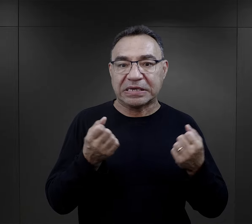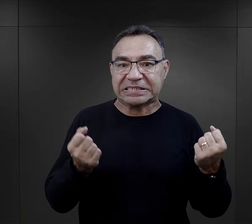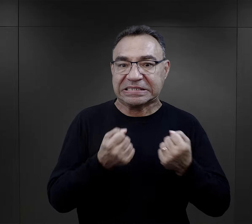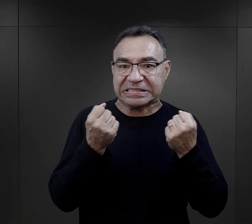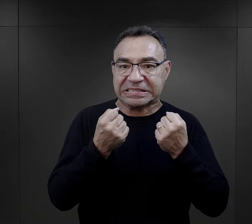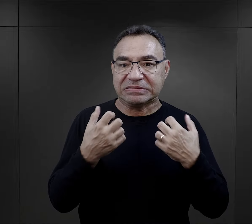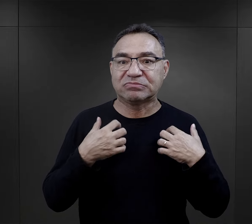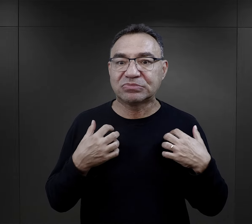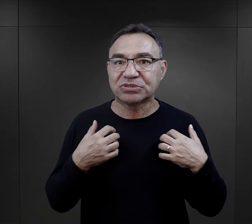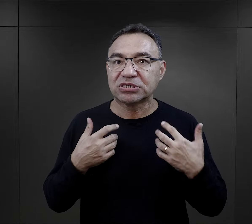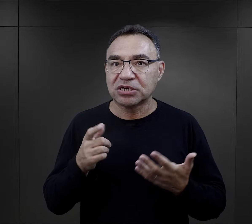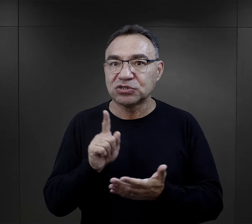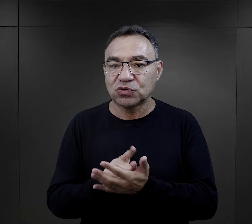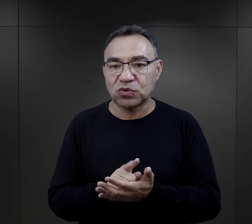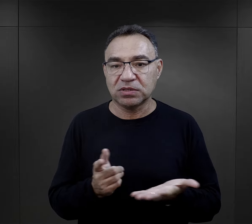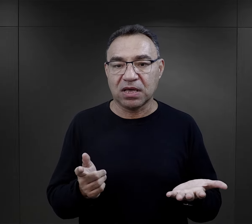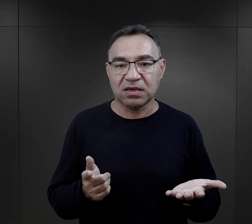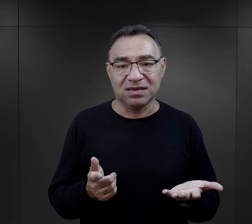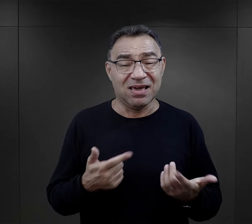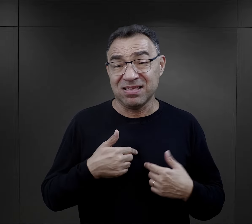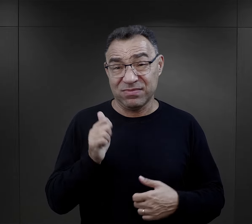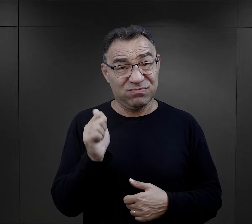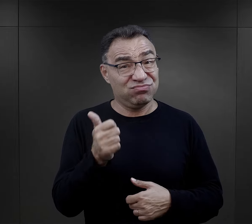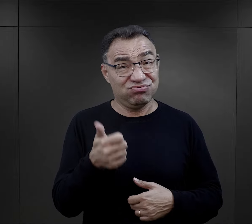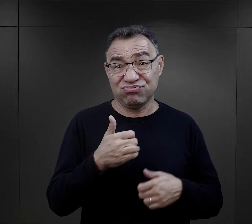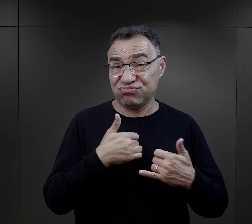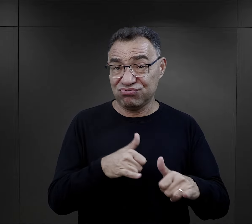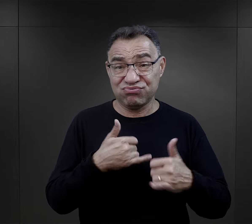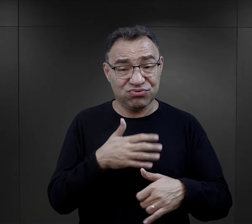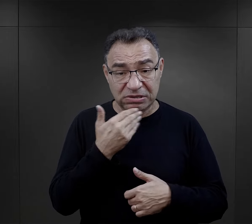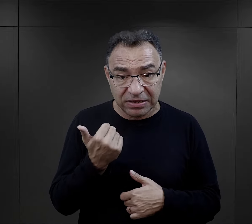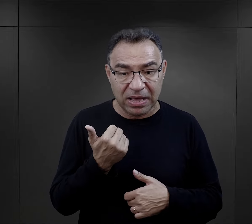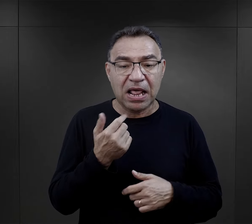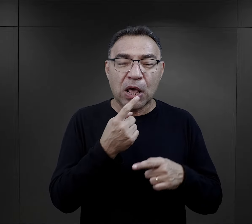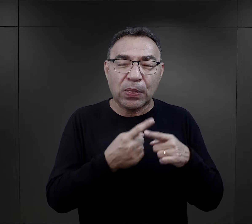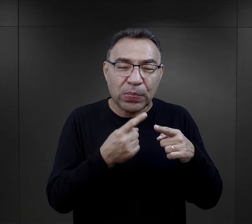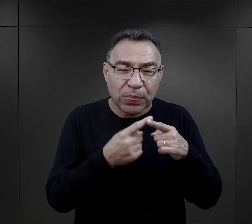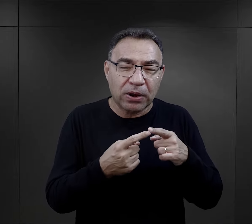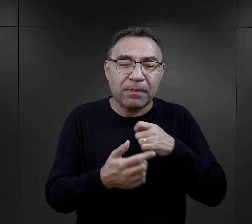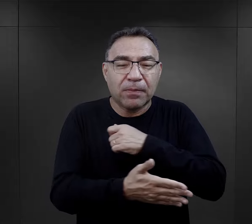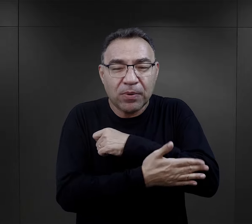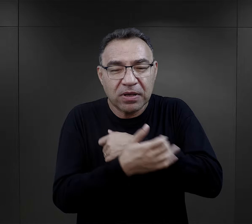więc widział, że tam jest szansa na przetrwanie, nie jest super stolarzem,